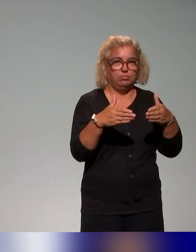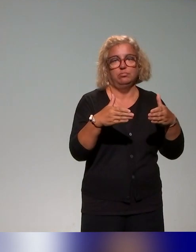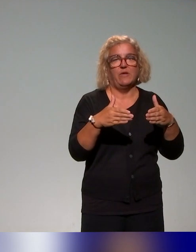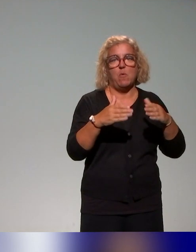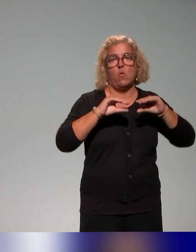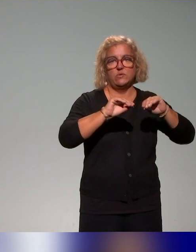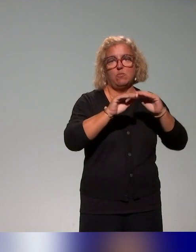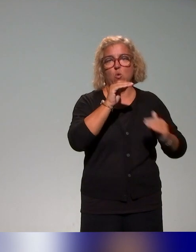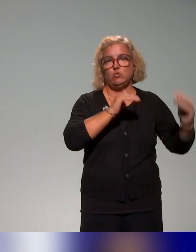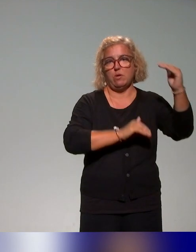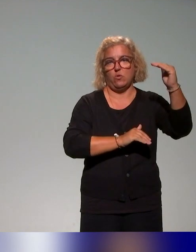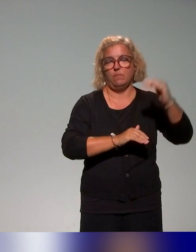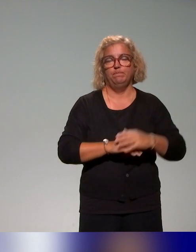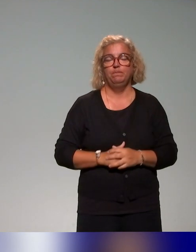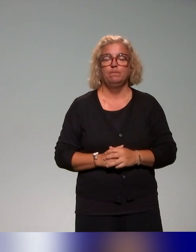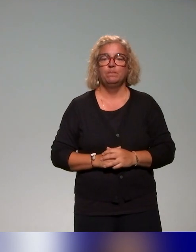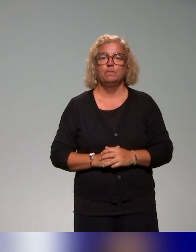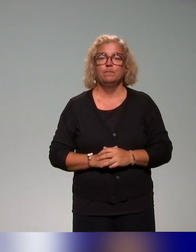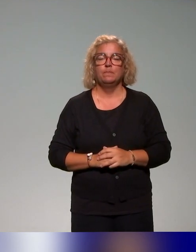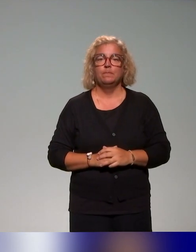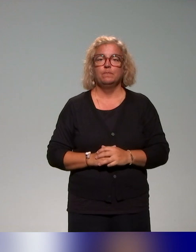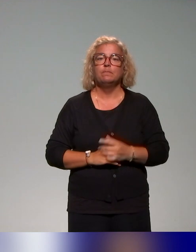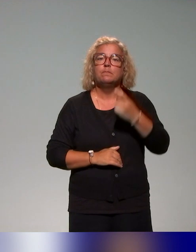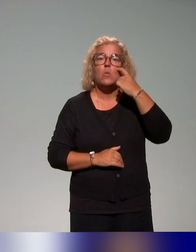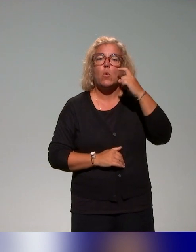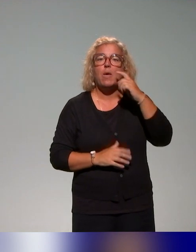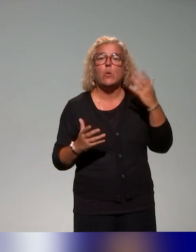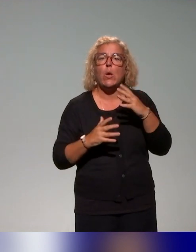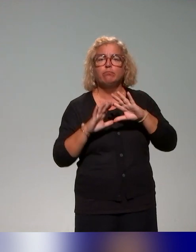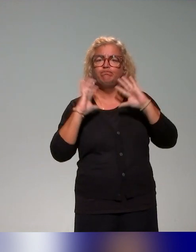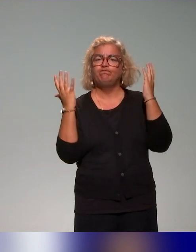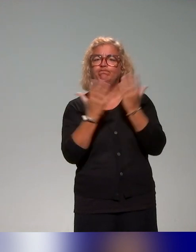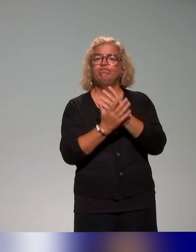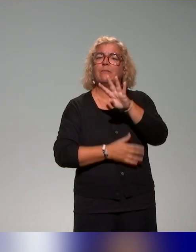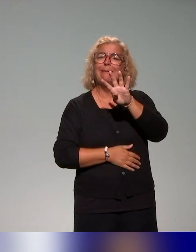De ce qu'on a pu voir, on a recensé une quarantaine d'actions, de formations.